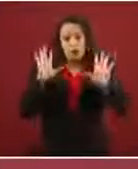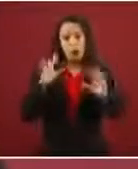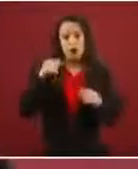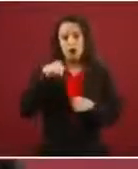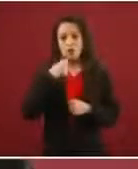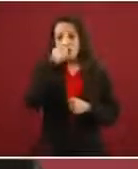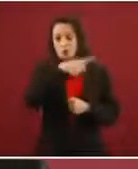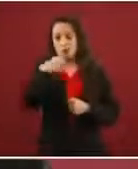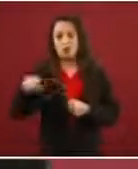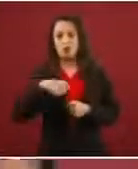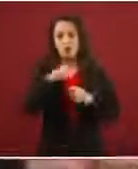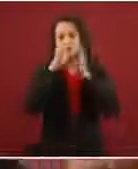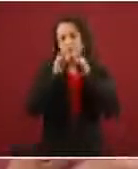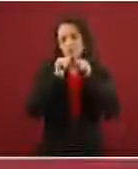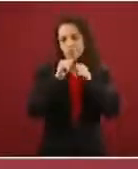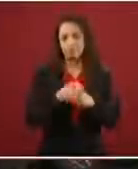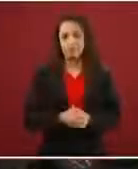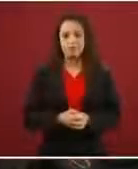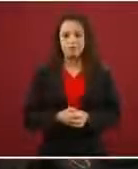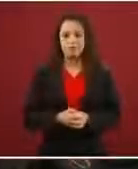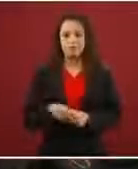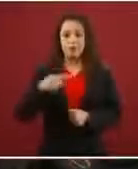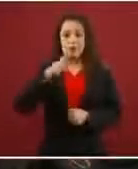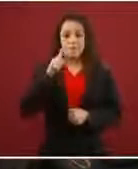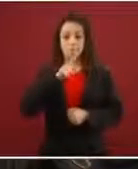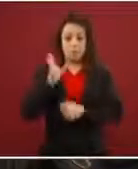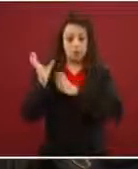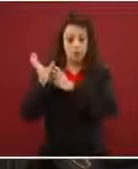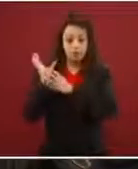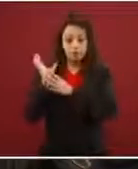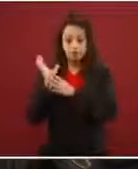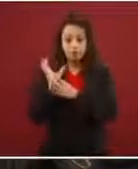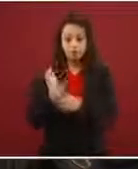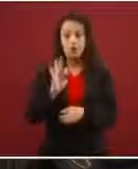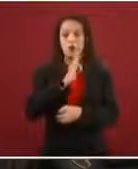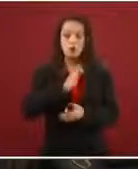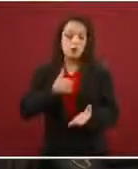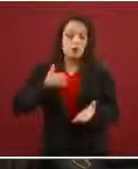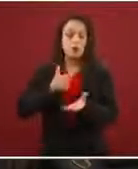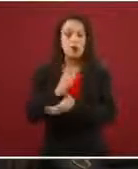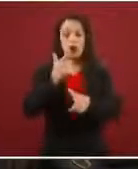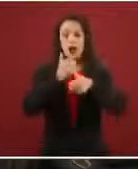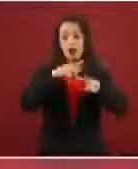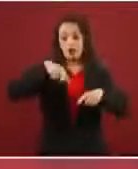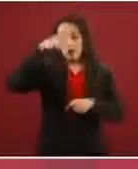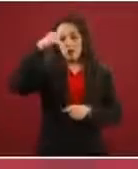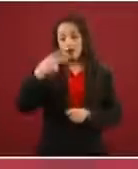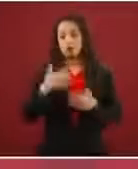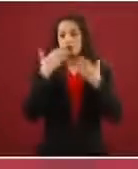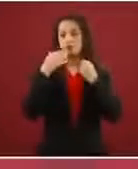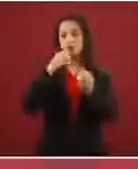que les ofrece es pasar libremente por México sin registrarse y sin ningún problema, y